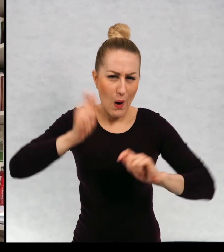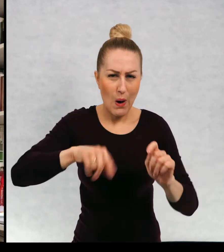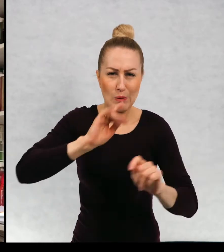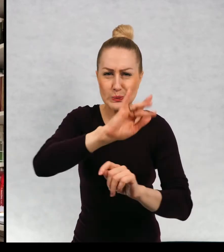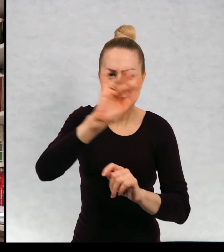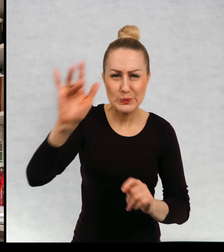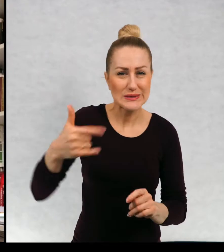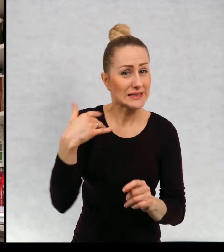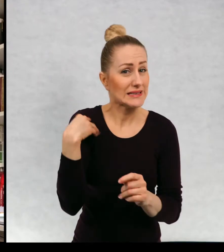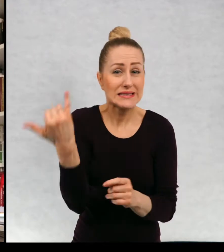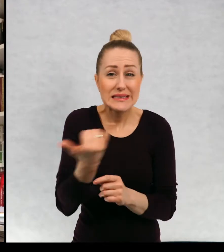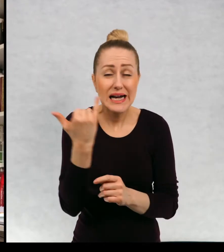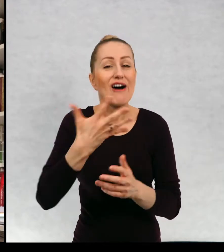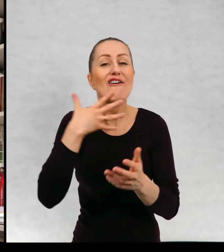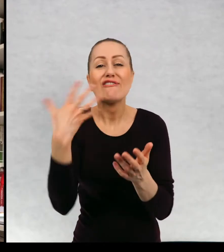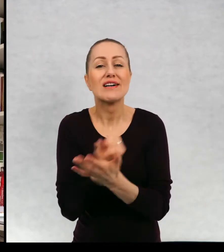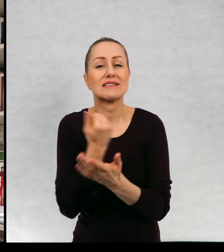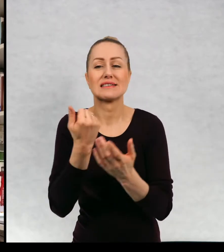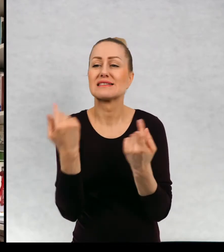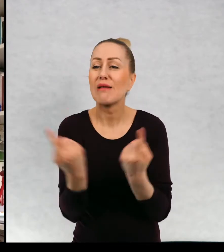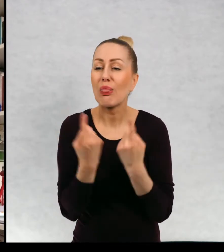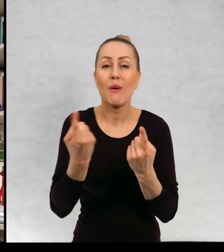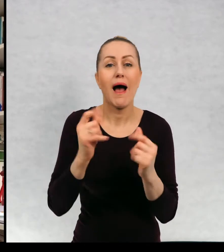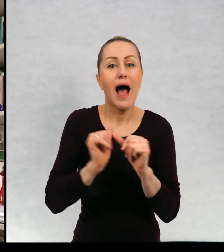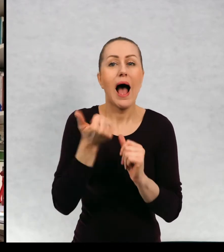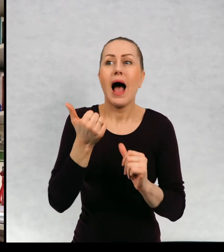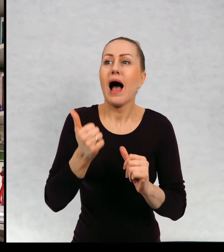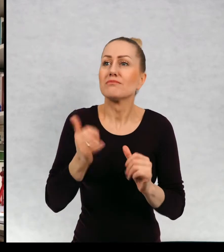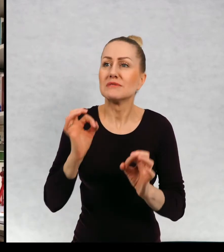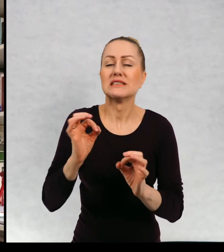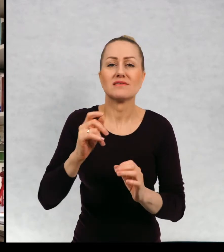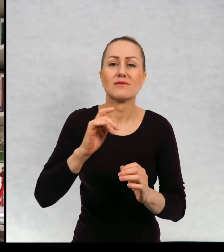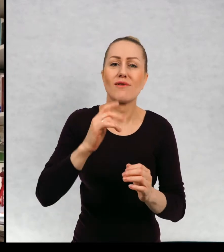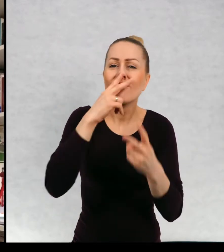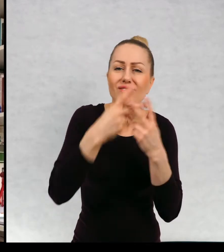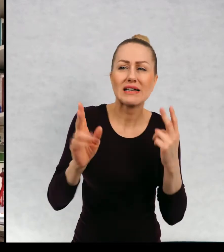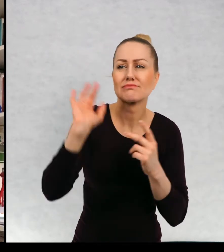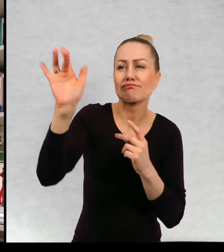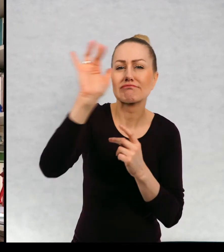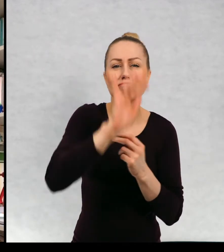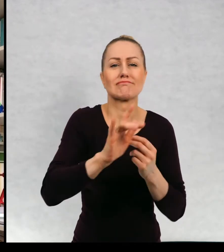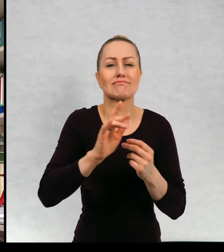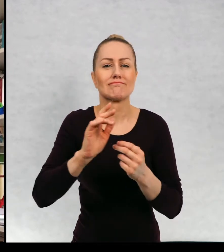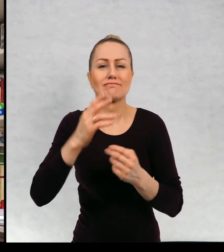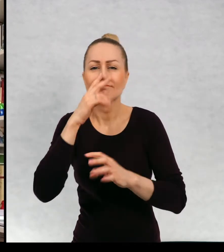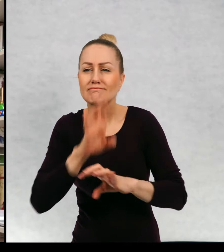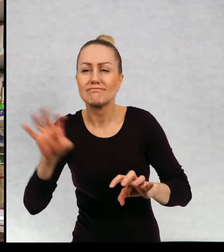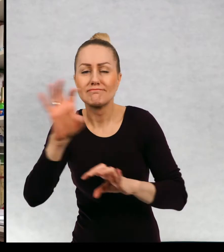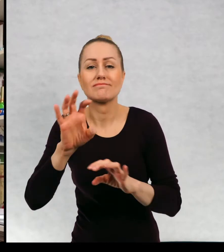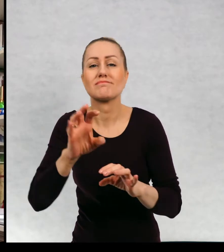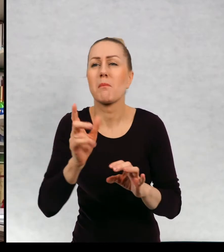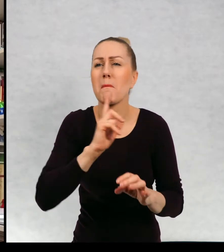i zawsze wykorzystywałam każdą okazję, żeby żeby wyjechać, żeby zwiedzać i mało jest takich stron